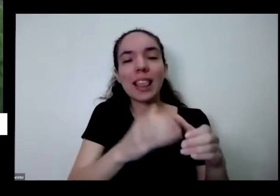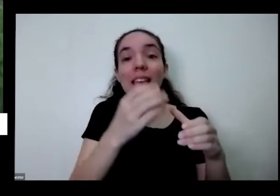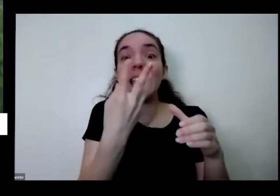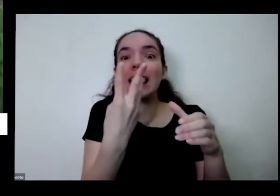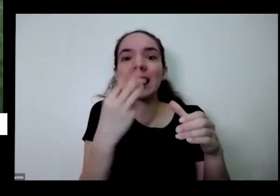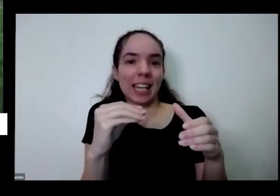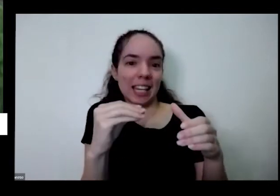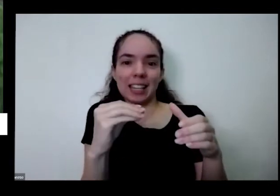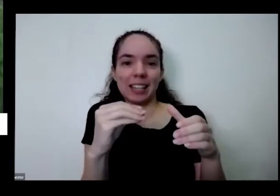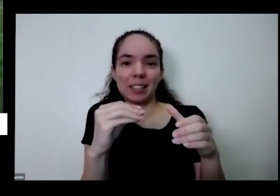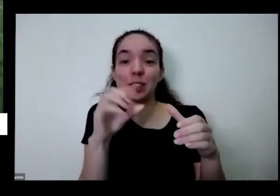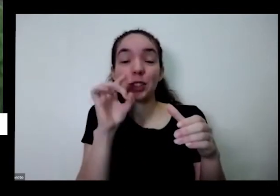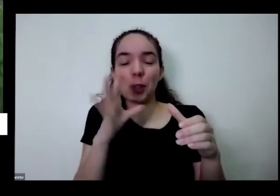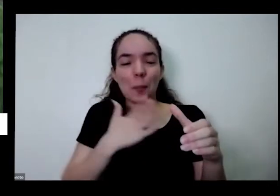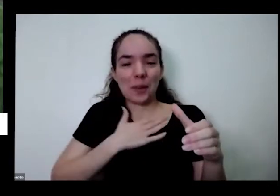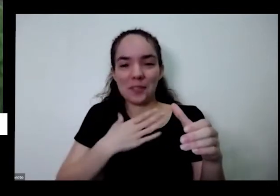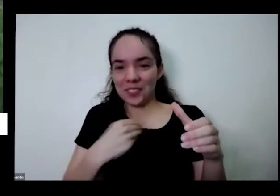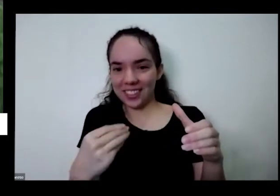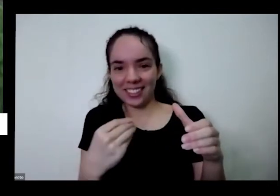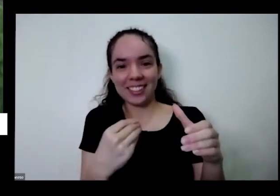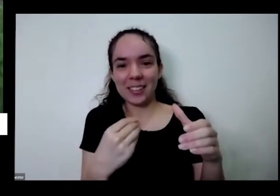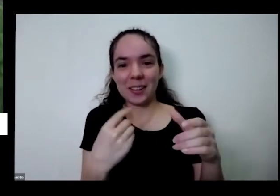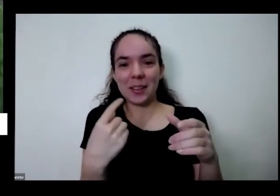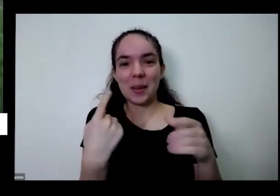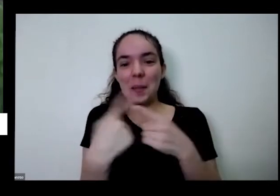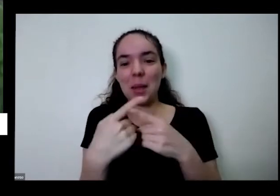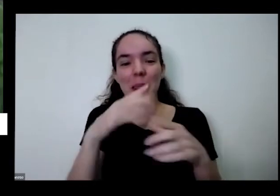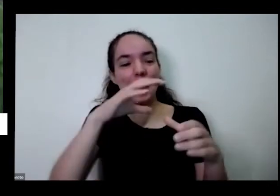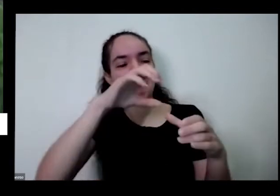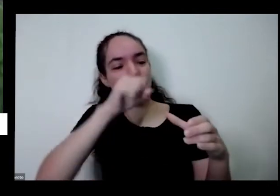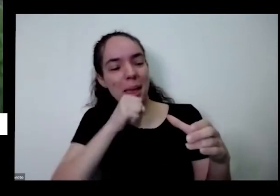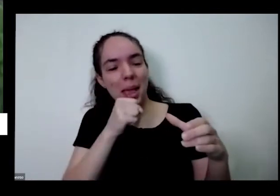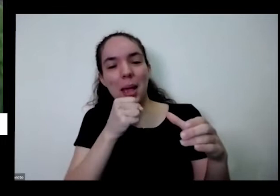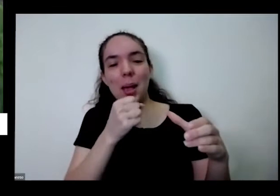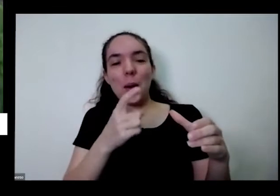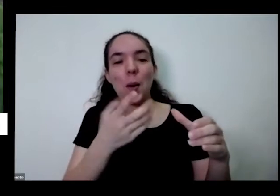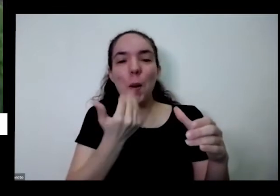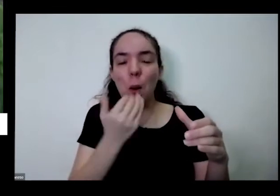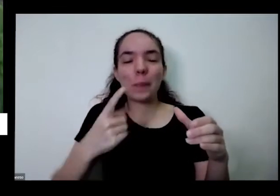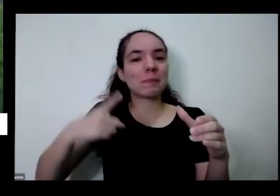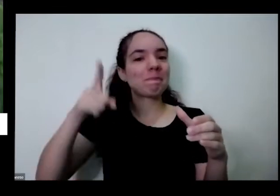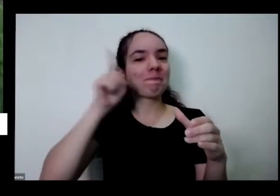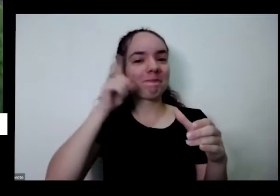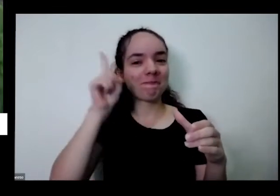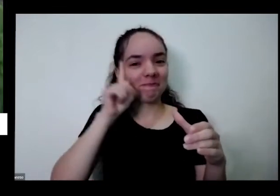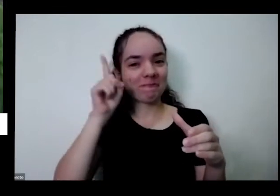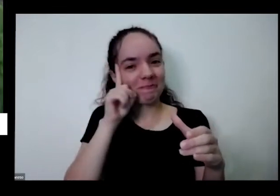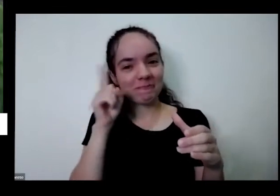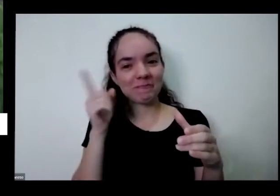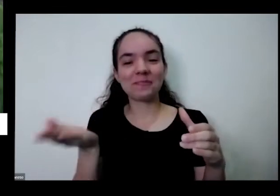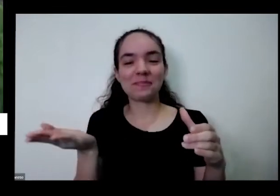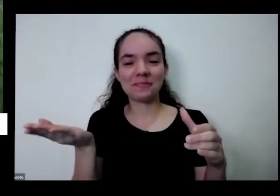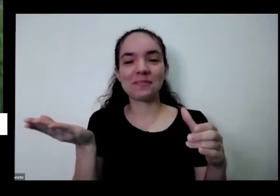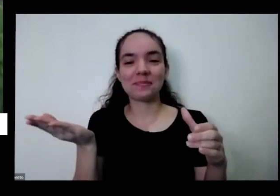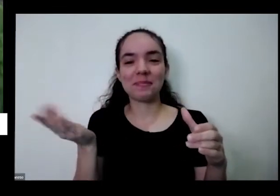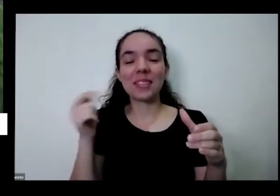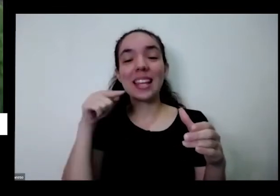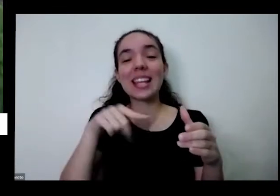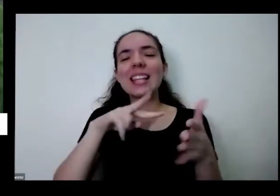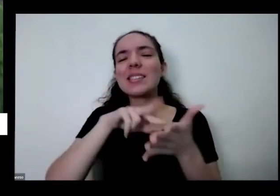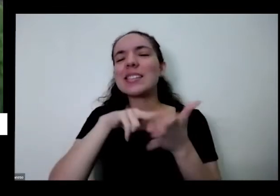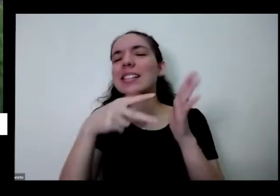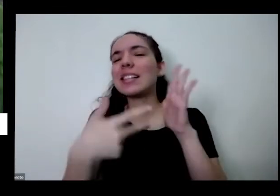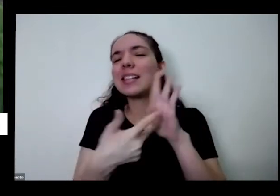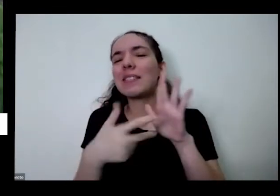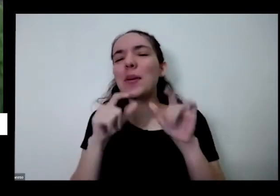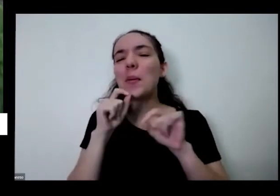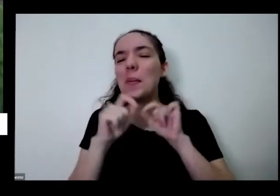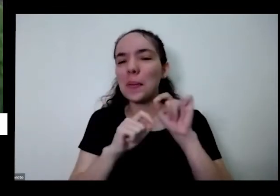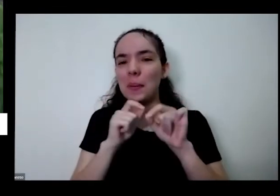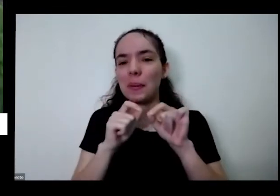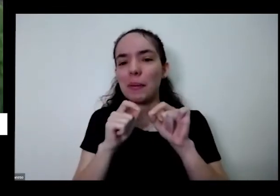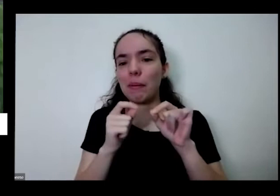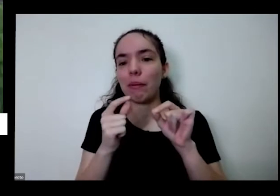minha filha e ela colhe e come tô E aí é isso significa o que também significa economia que